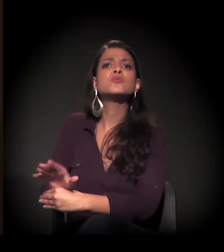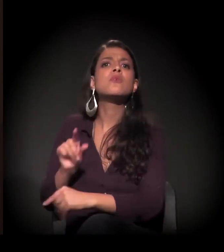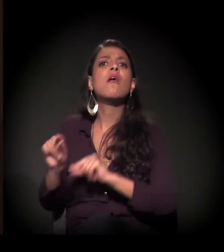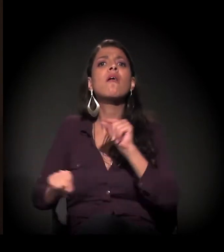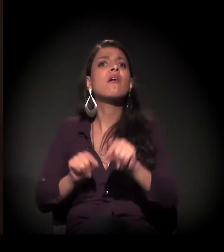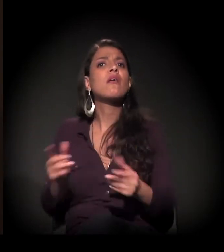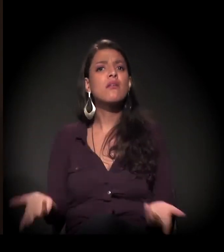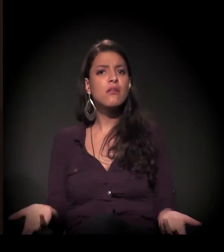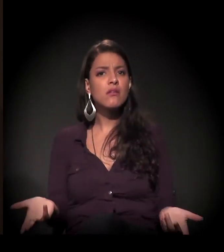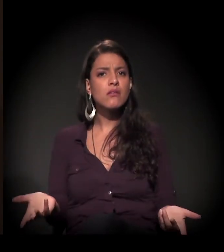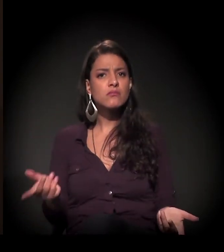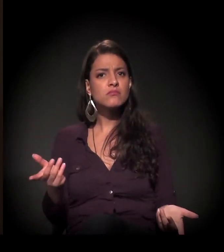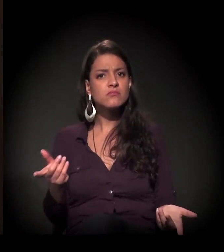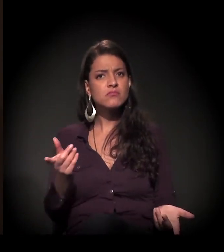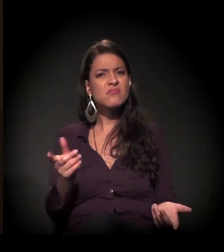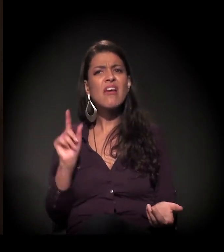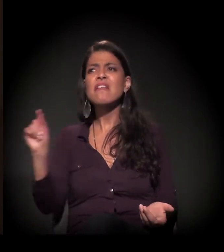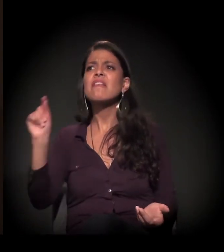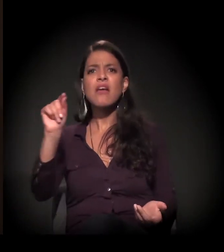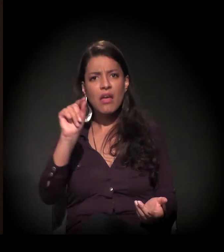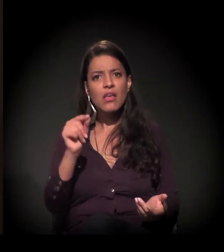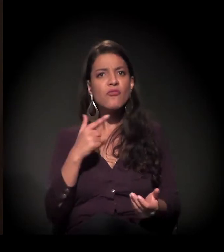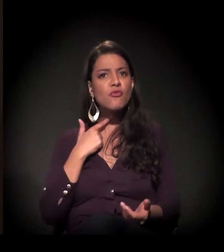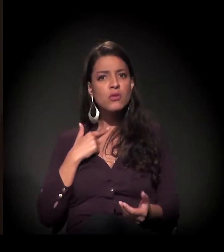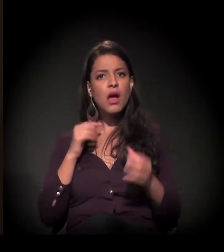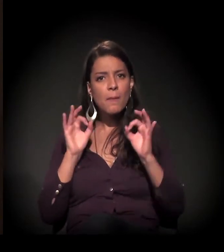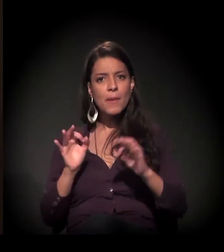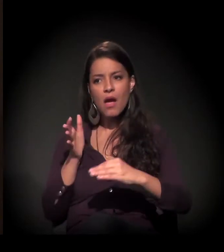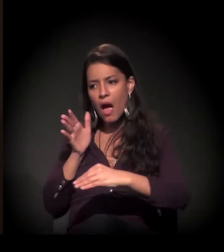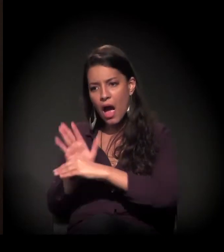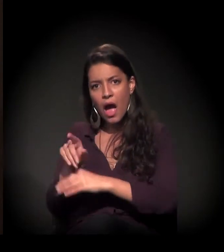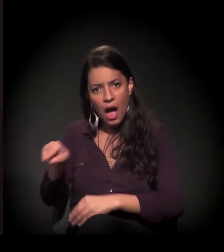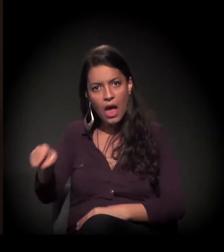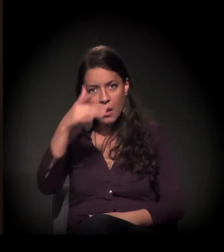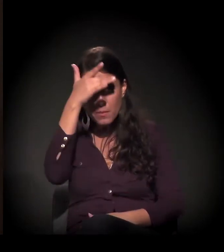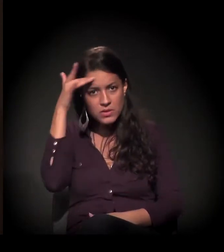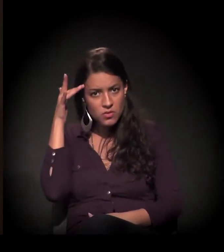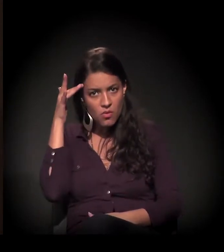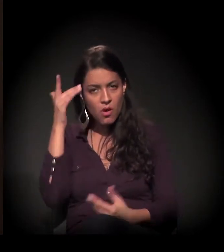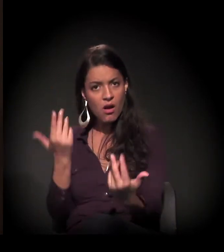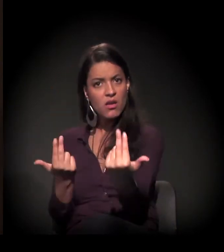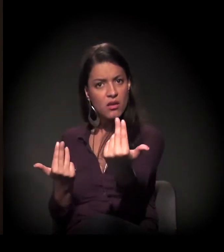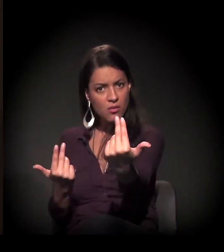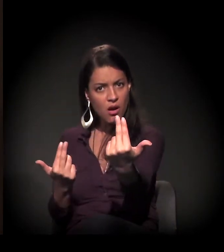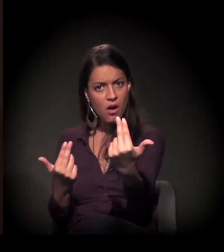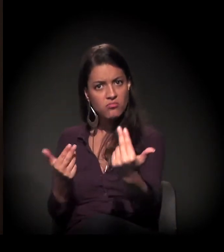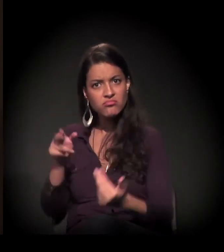Será que alguém se habilita em dar as mãos a este irmão que está lá jogado, caído?